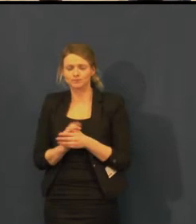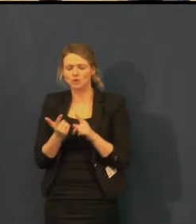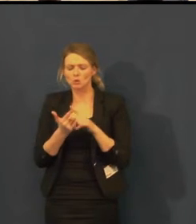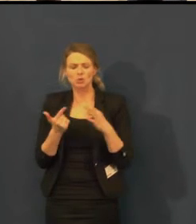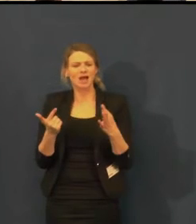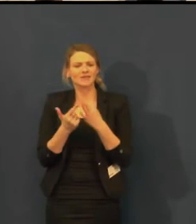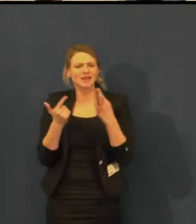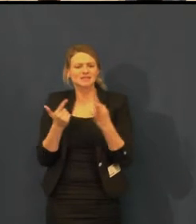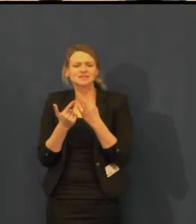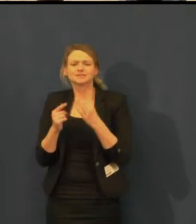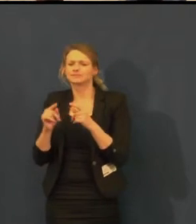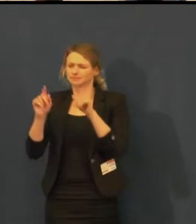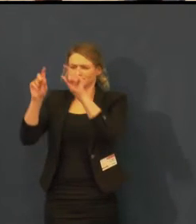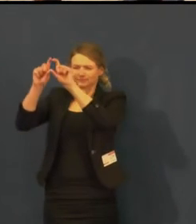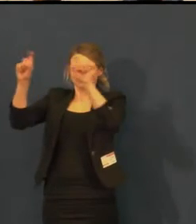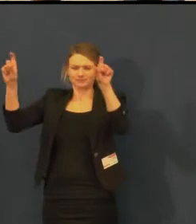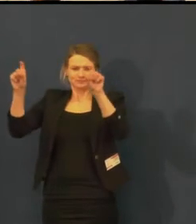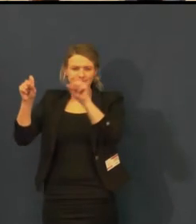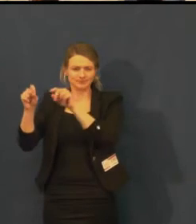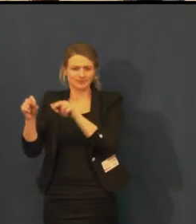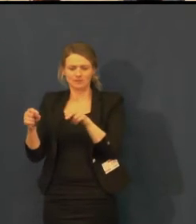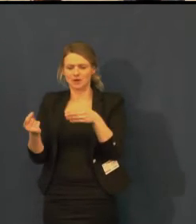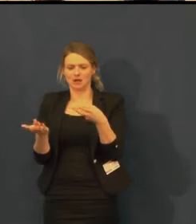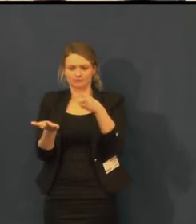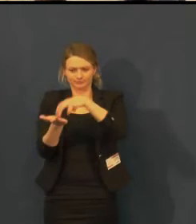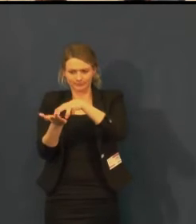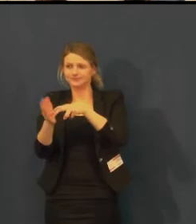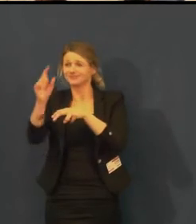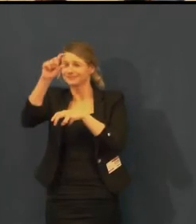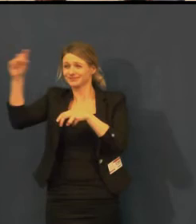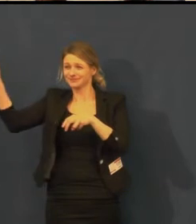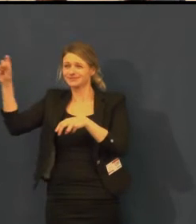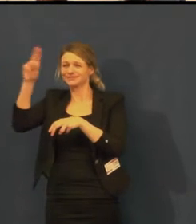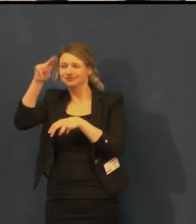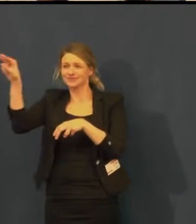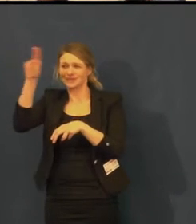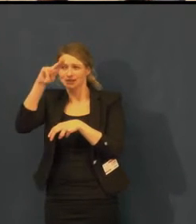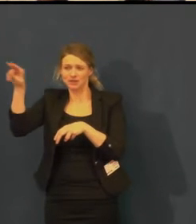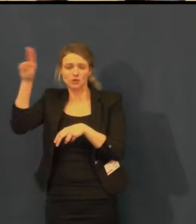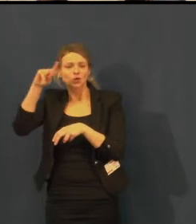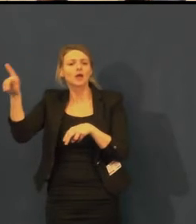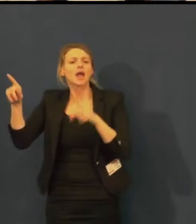např. barevné odlišení není tak výrazné, jak by bylo třeba.